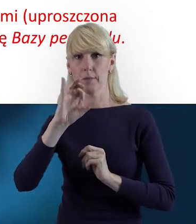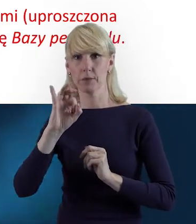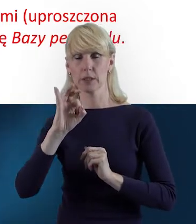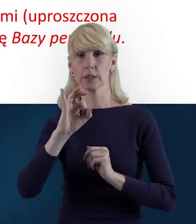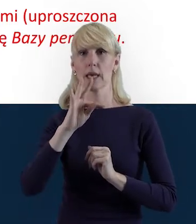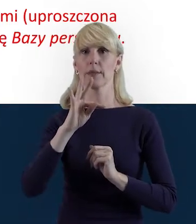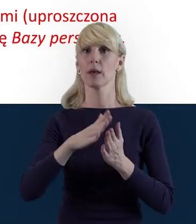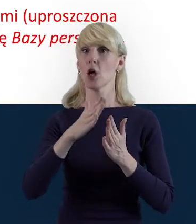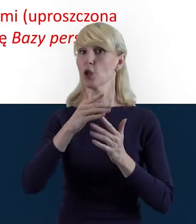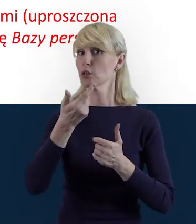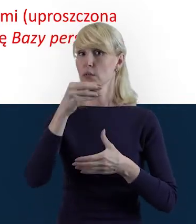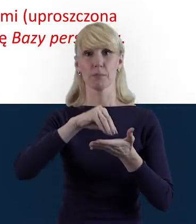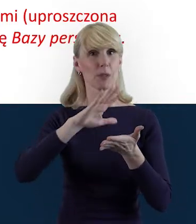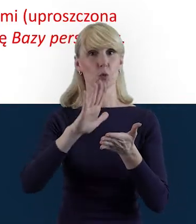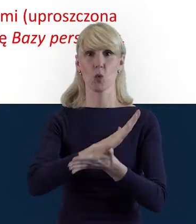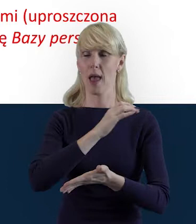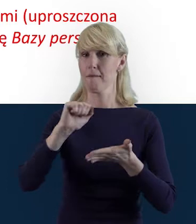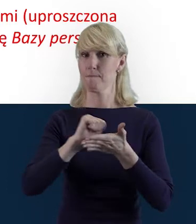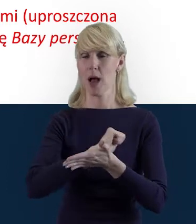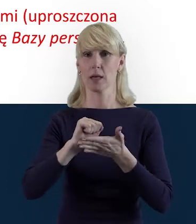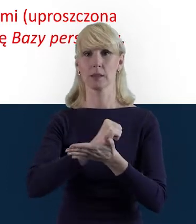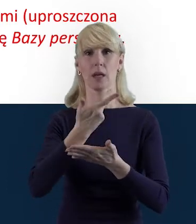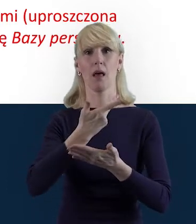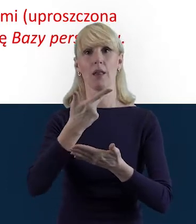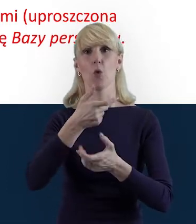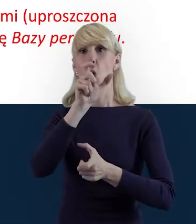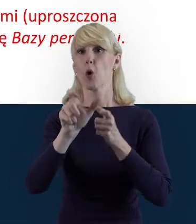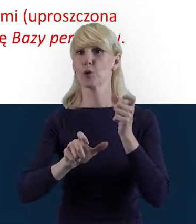danych osób zaangażowanych na podstawie umów cywilnoprawnych,